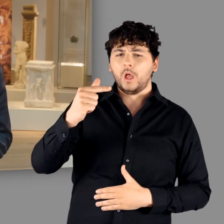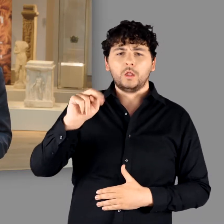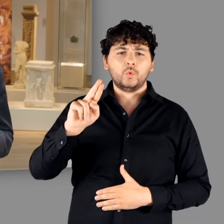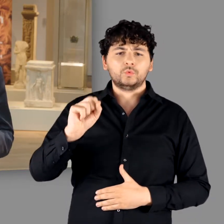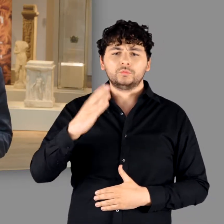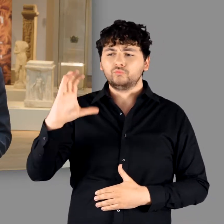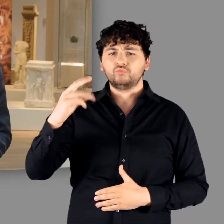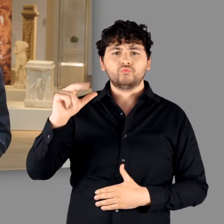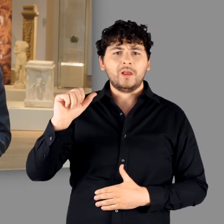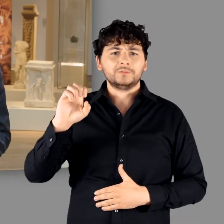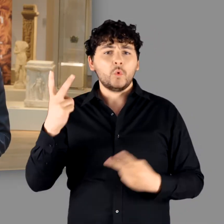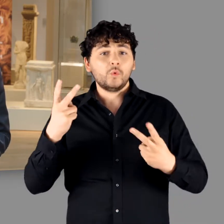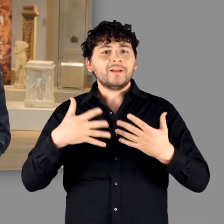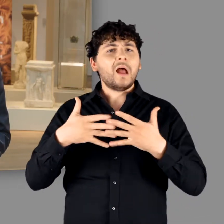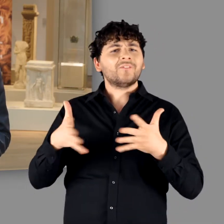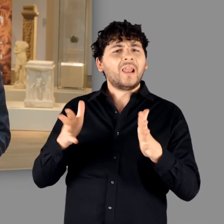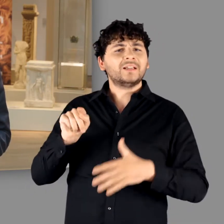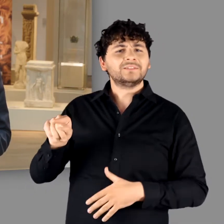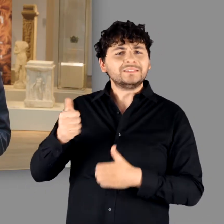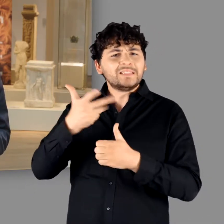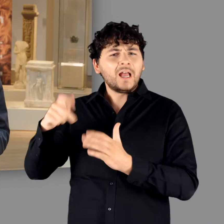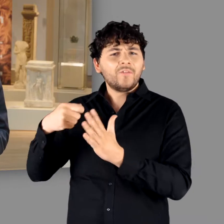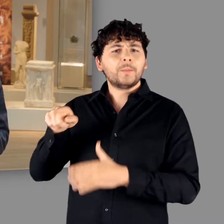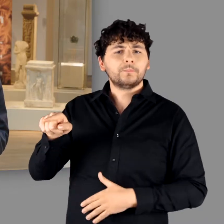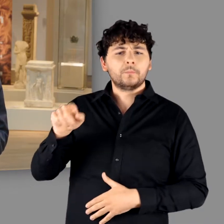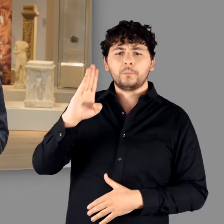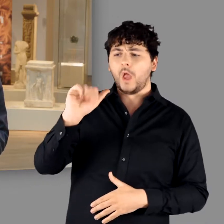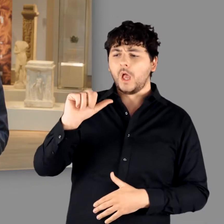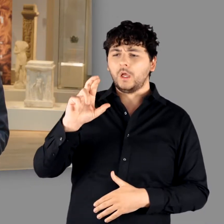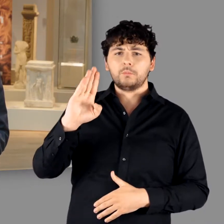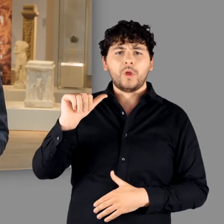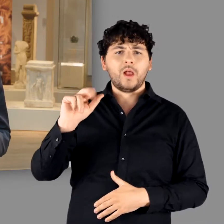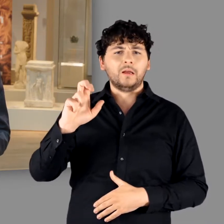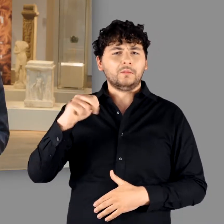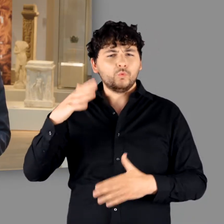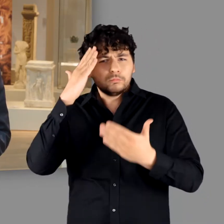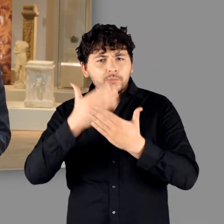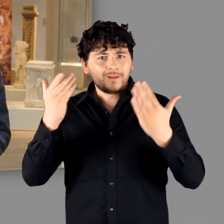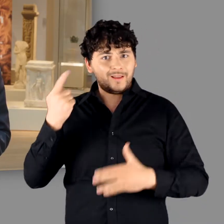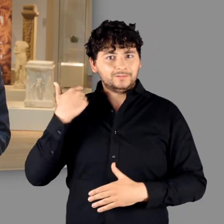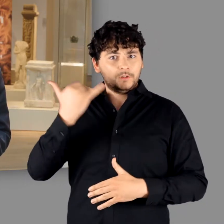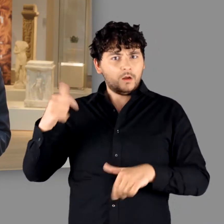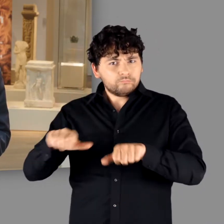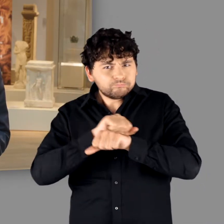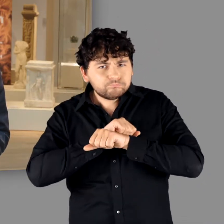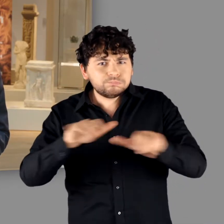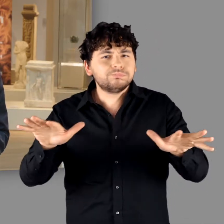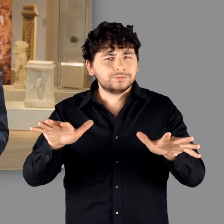oder an die überaus erfolgreiche Netflix-Serie „Barbaren“, die erst im letzten Jahr von sich reden machte.